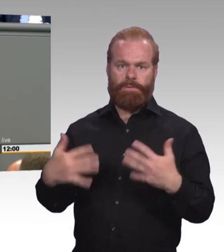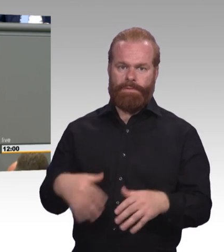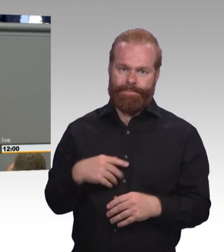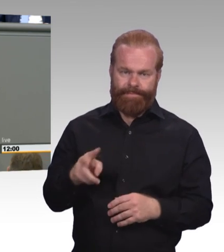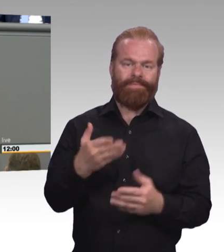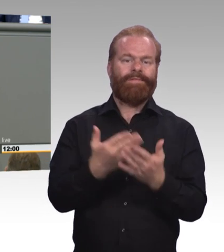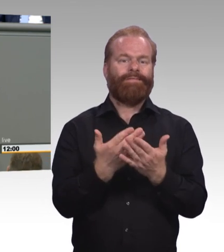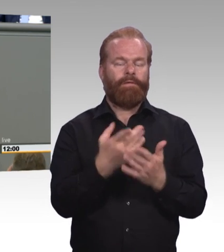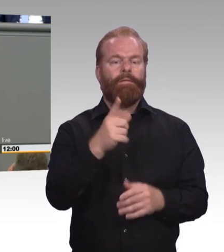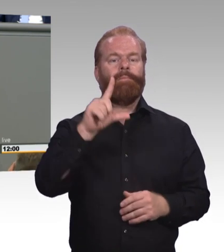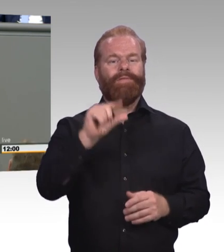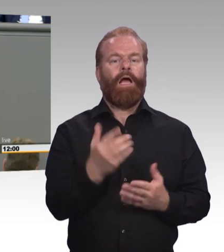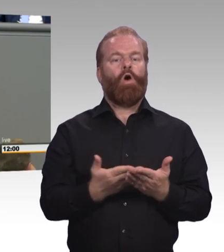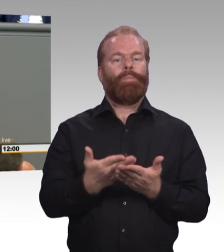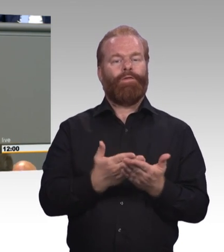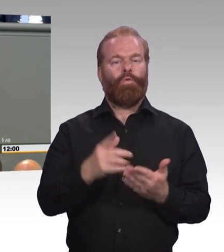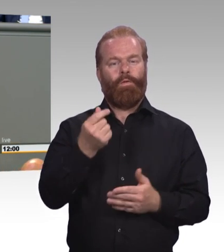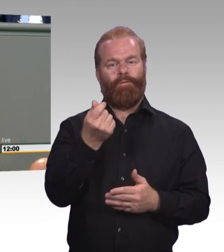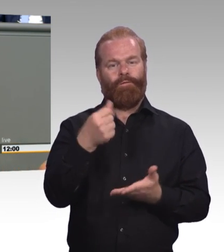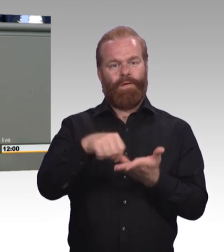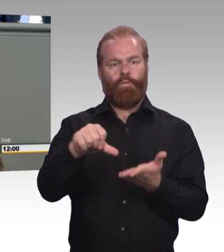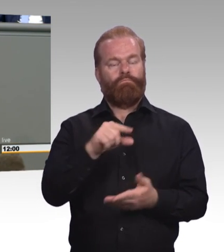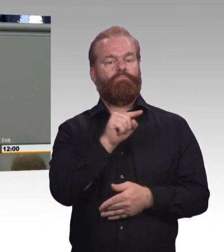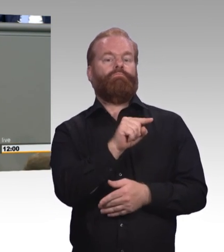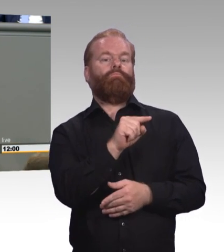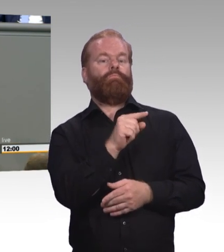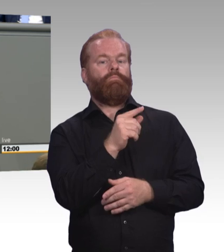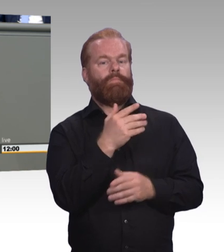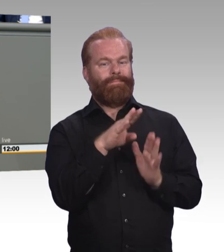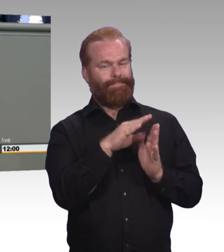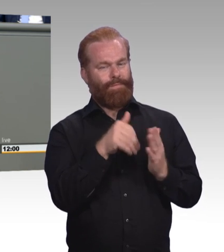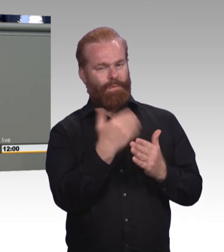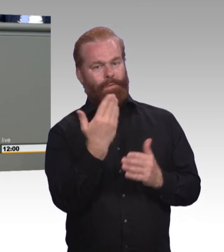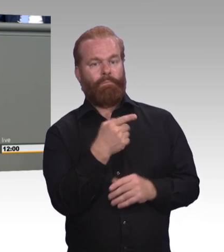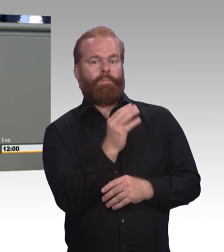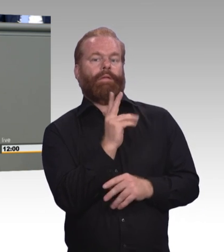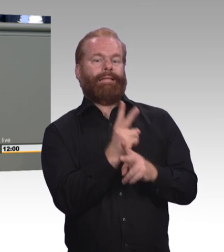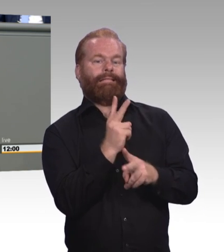Aber es ist eben nur ein Mini-Schritt. Es ist ein Vorteil wahrscheinlich für die Friseurin,